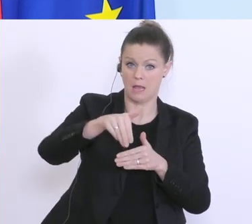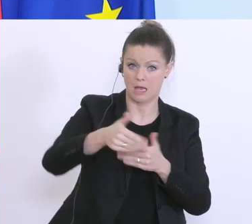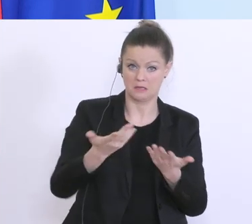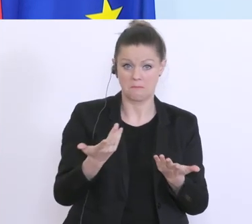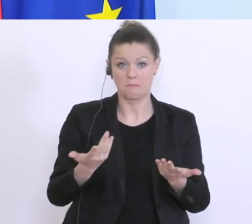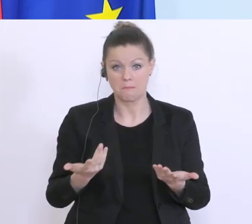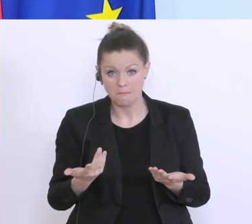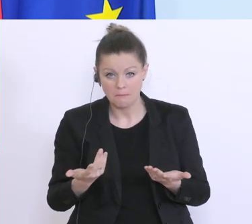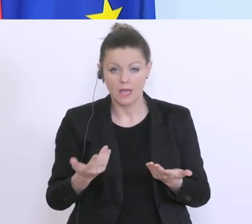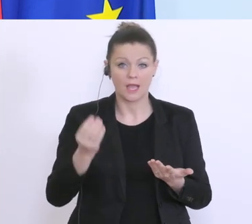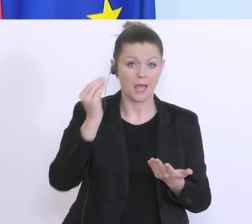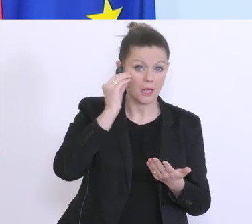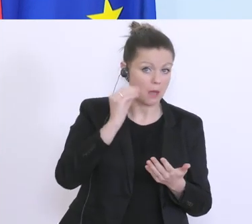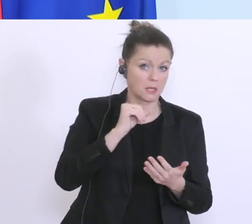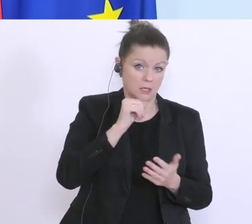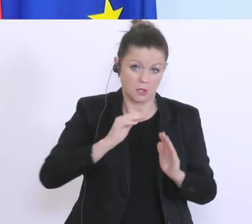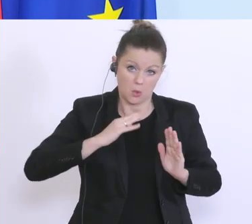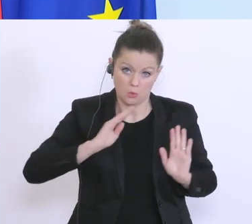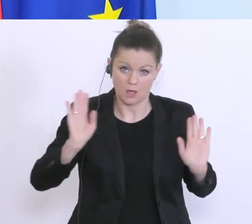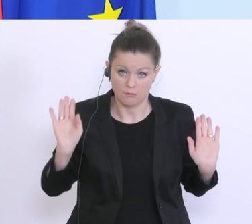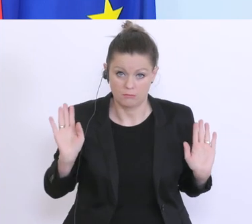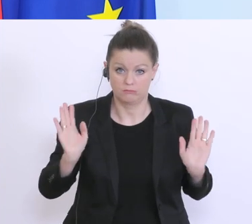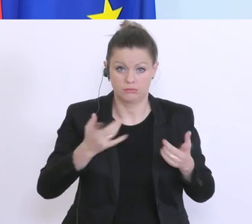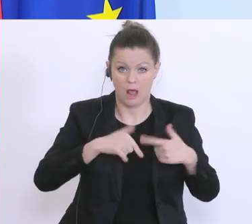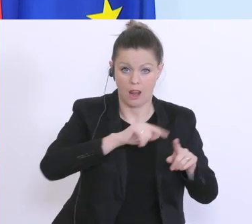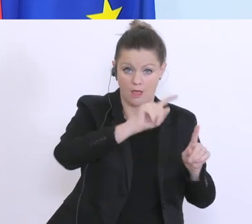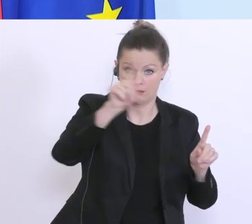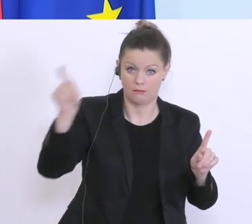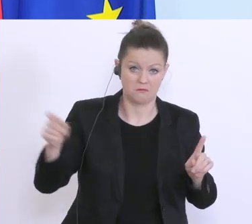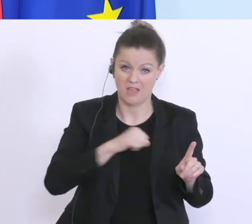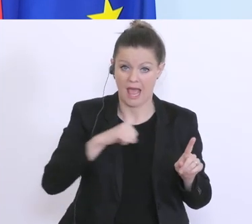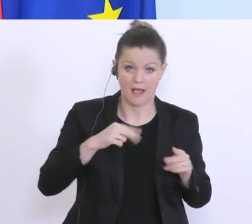glaube ich, nicht reichen, aber jedes Land geht jetzt seinen eigenen Weg, d.h. wir versuchen auch